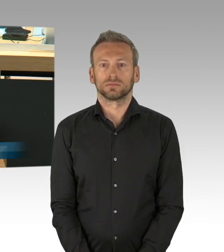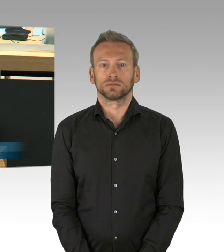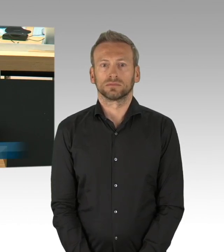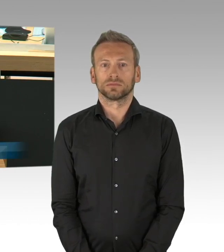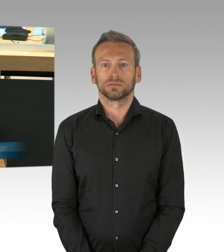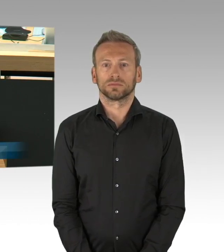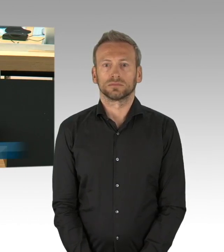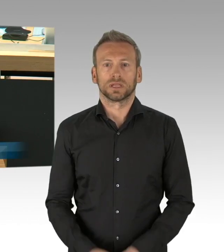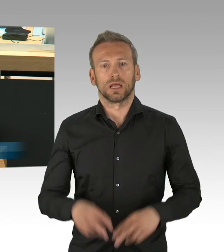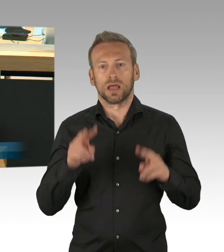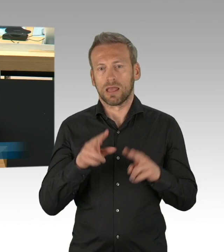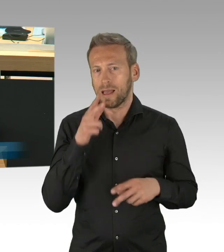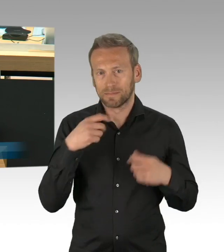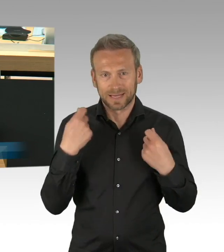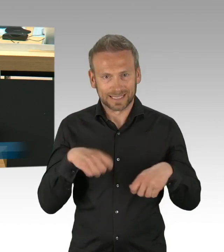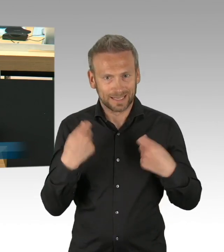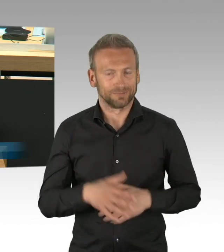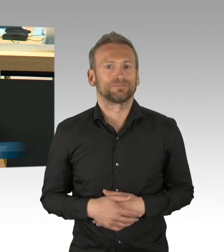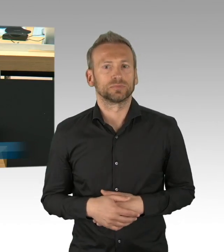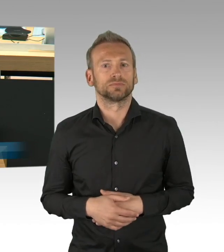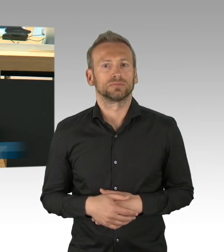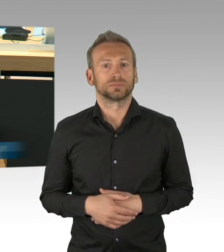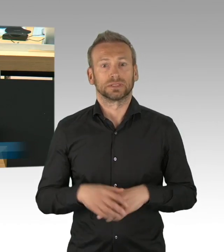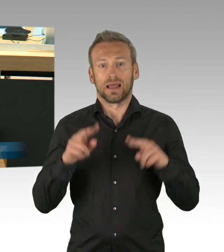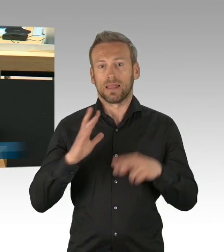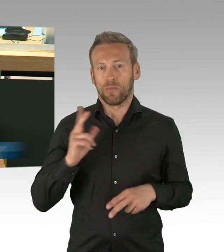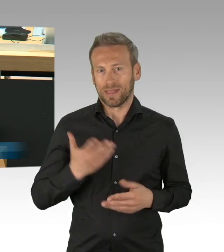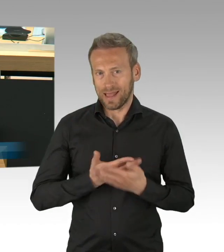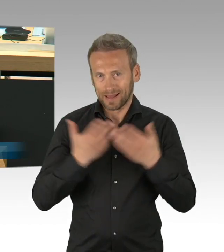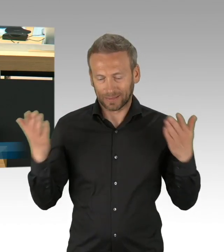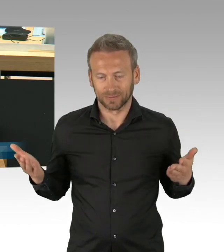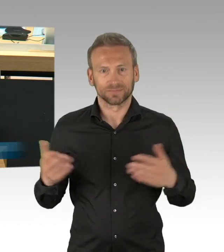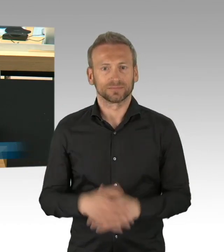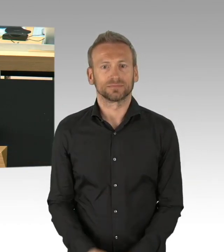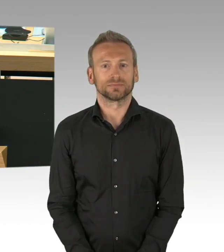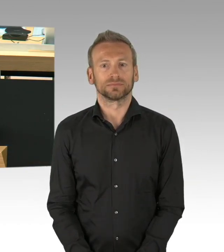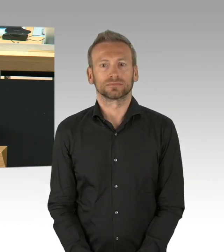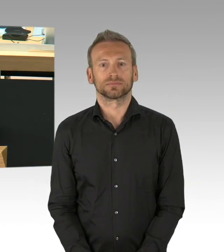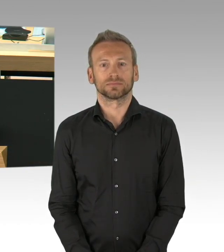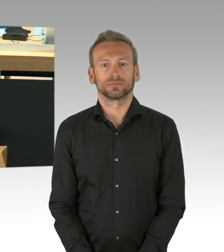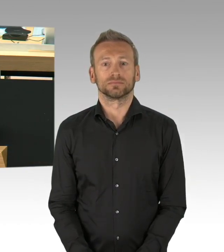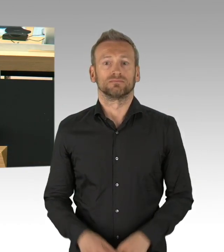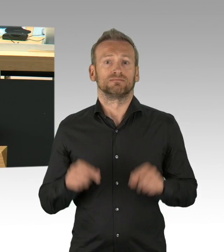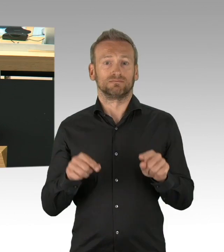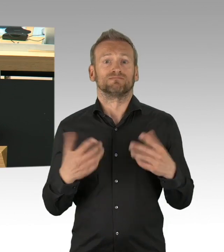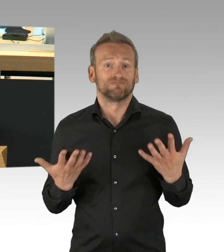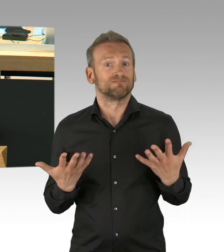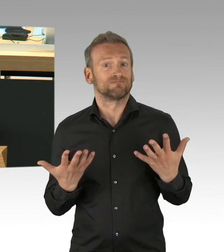Zahlen wachsen, galoppierend exponentiell die letzten Wochen, wir hätten jetzt über 100.000 Infizierte allein in Berlin